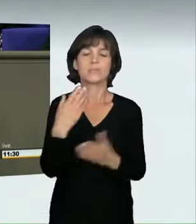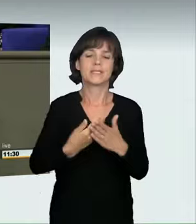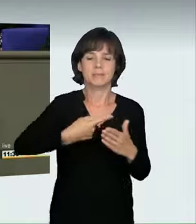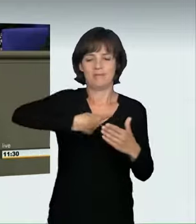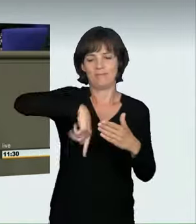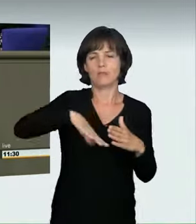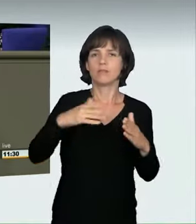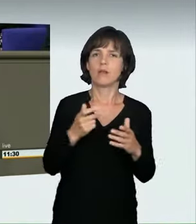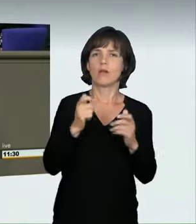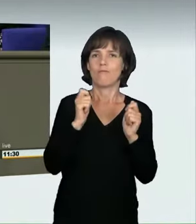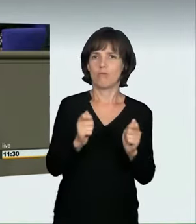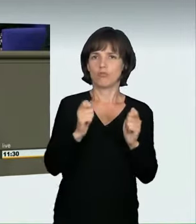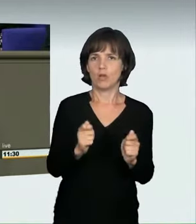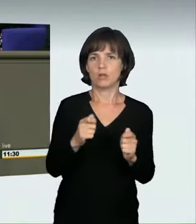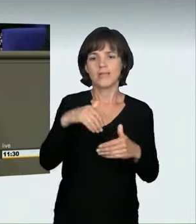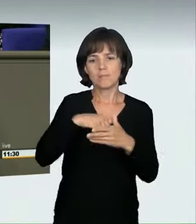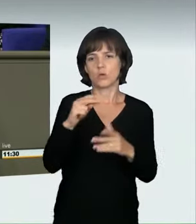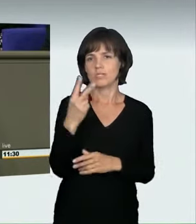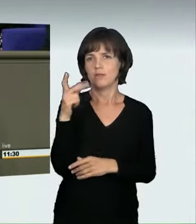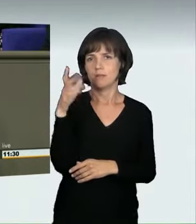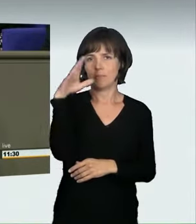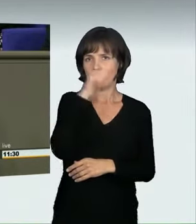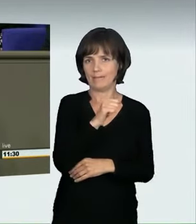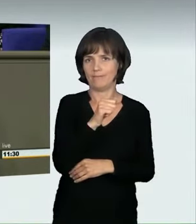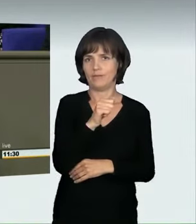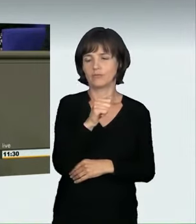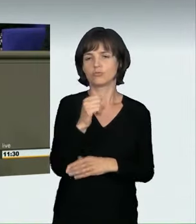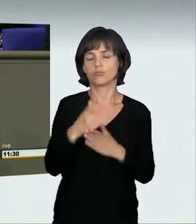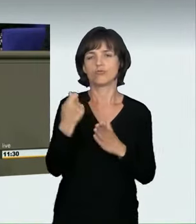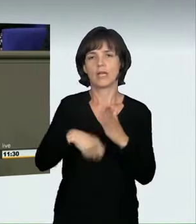die schon im Strafgesetzbuch etabliert sind: die „nicht angepasste Geschwindigkeit“